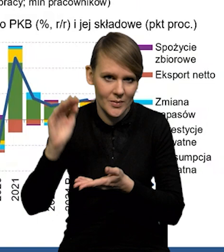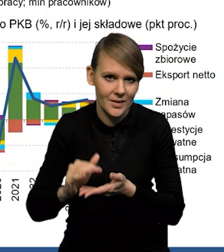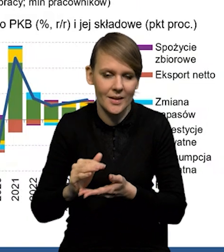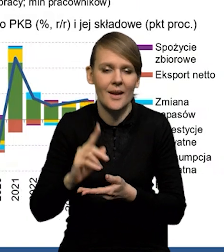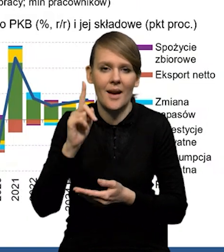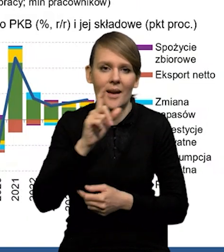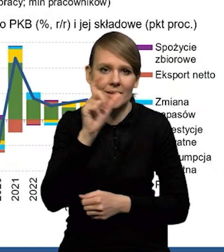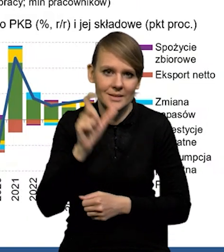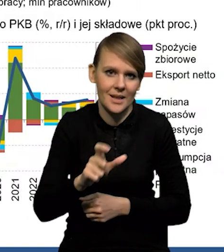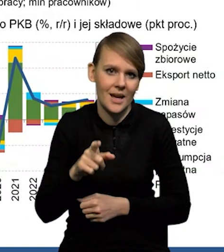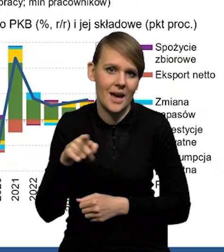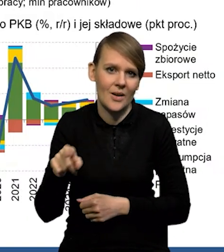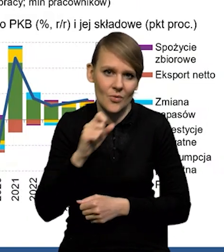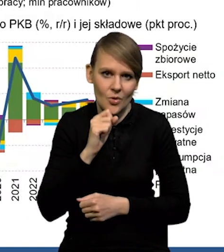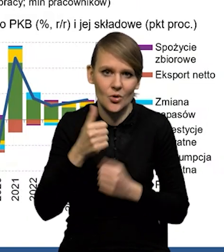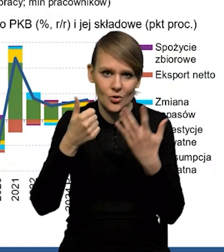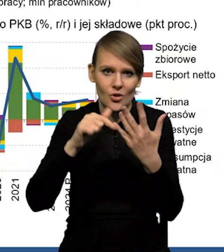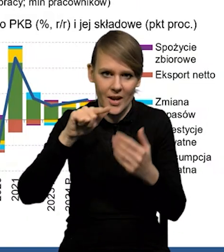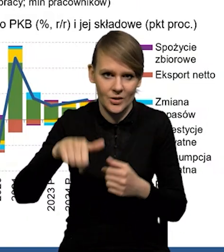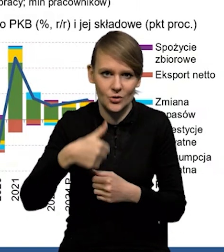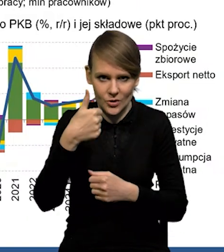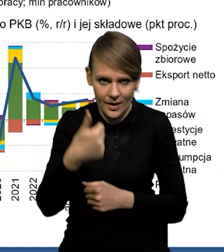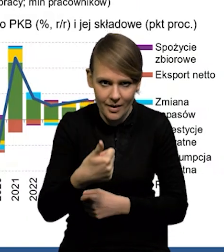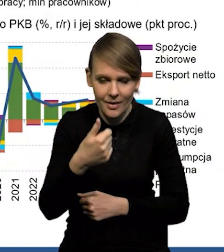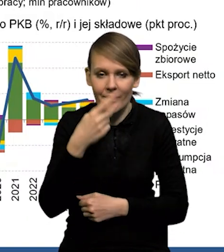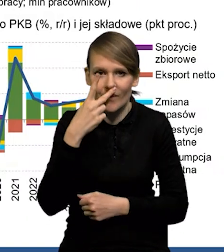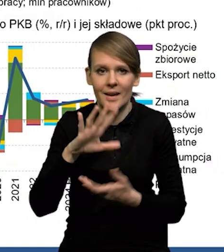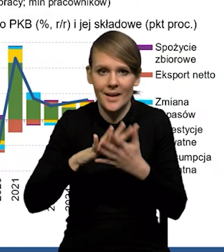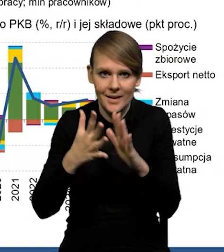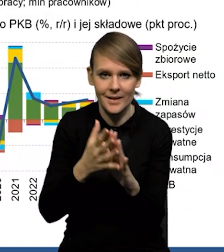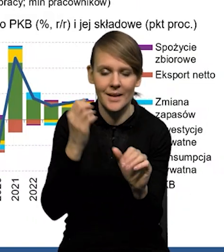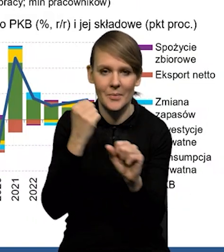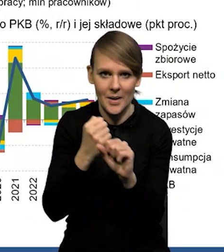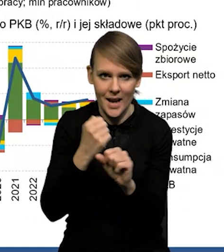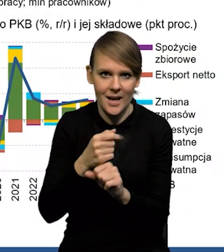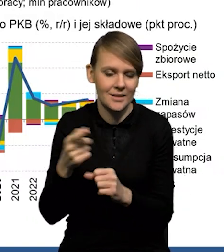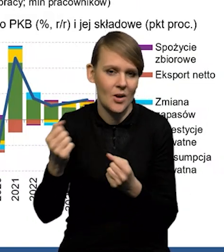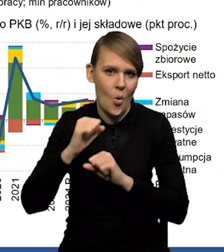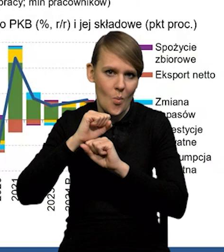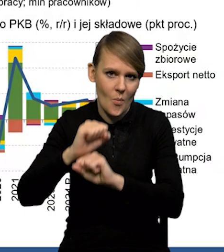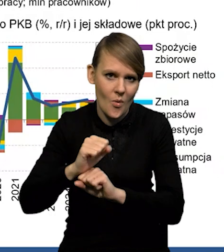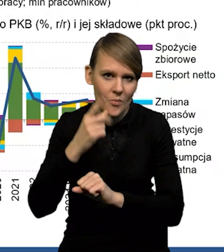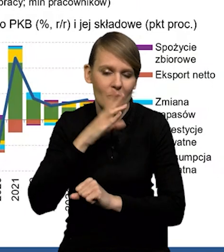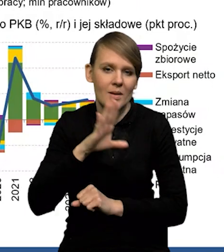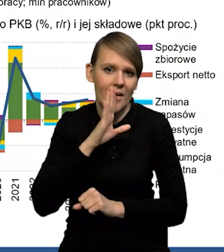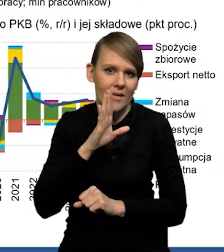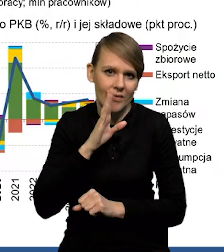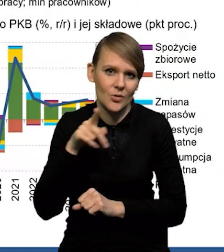ale cały czas pozostaje stosunkowo wysoka - 6,1. Widać, że rynek pracy jest bardzo odporny i cały czas prawdopodobnie mamy tam przewagę